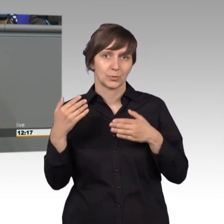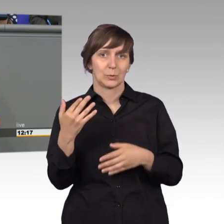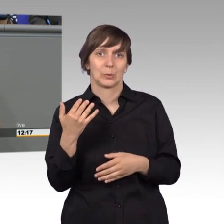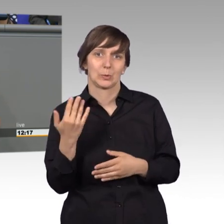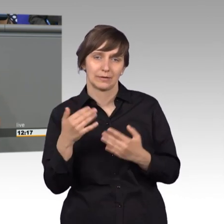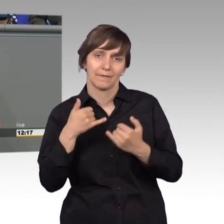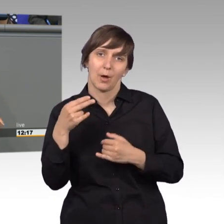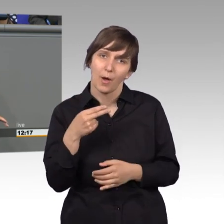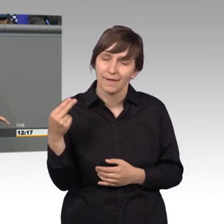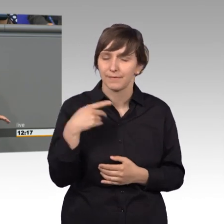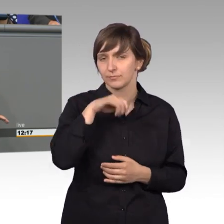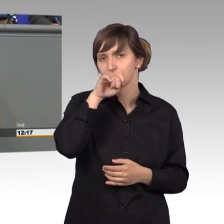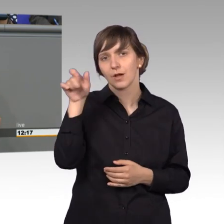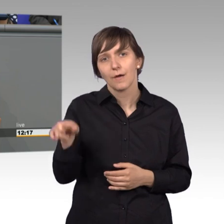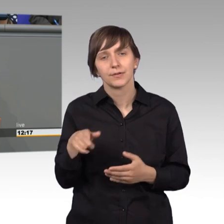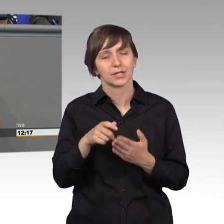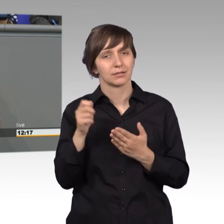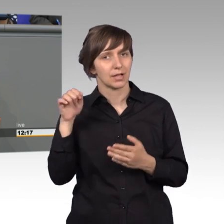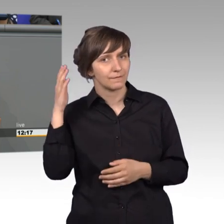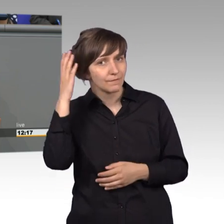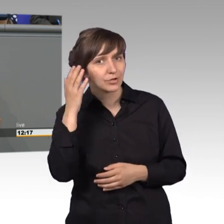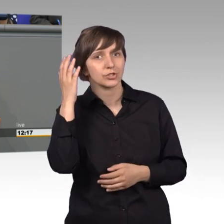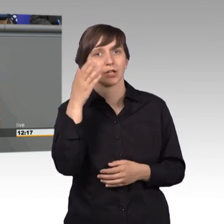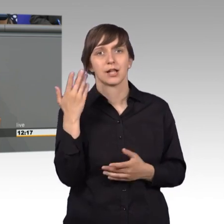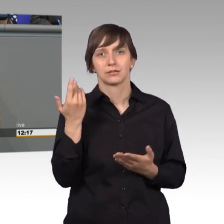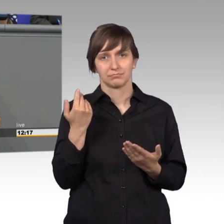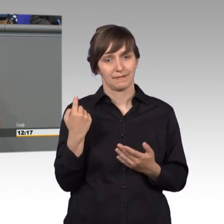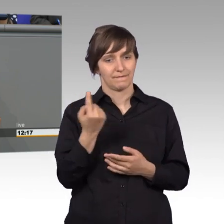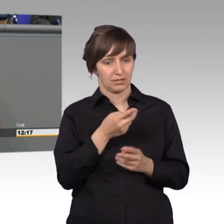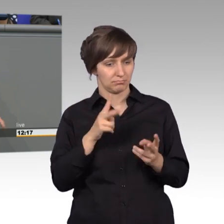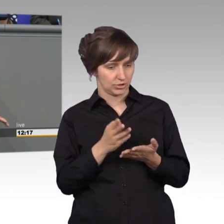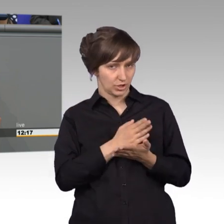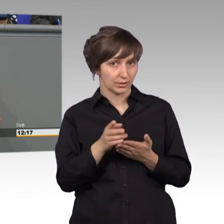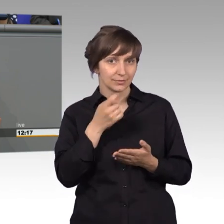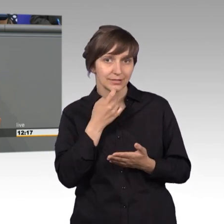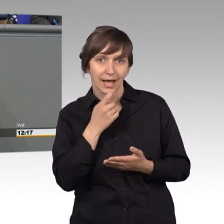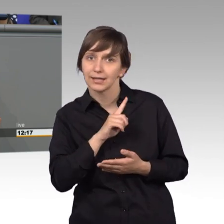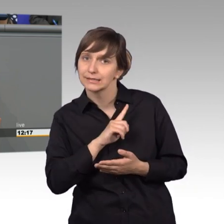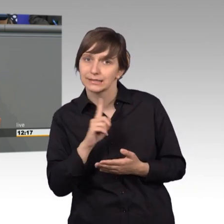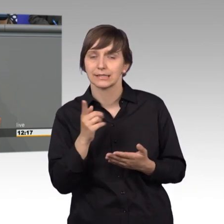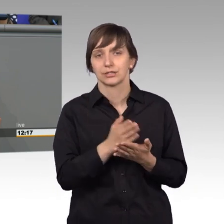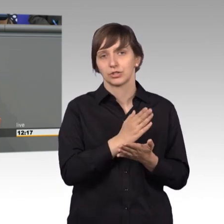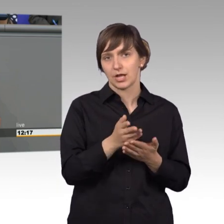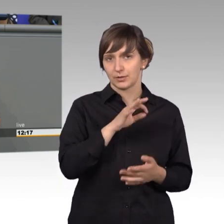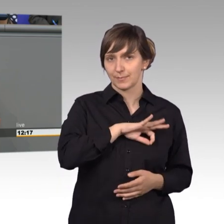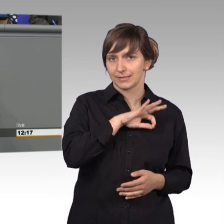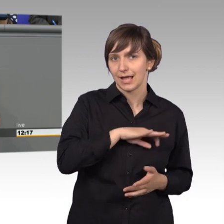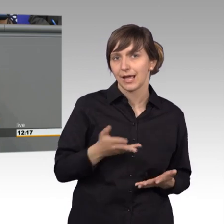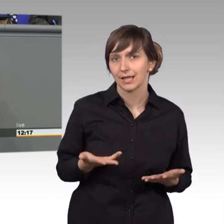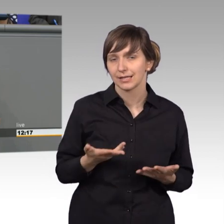Frau Rüffer, können Sie sich eigentlich vorstellen, dass wir da Entscheidungen nach dem Sachverhalt treffen und nicht nach dem Parteivorsitz in irgendeiner Form. Und da ist es vollkommen egal,